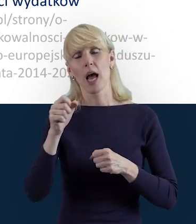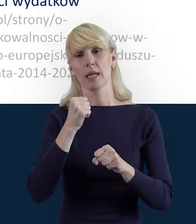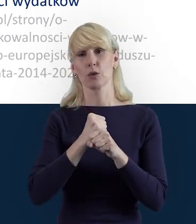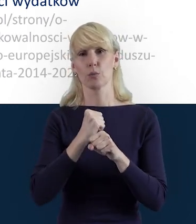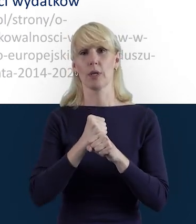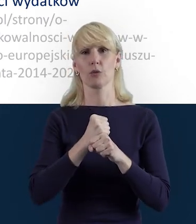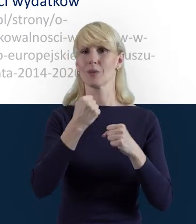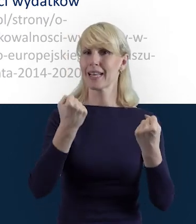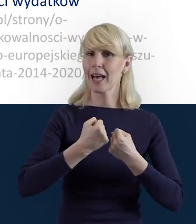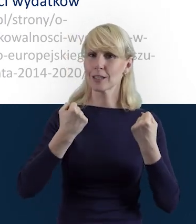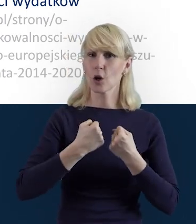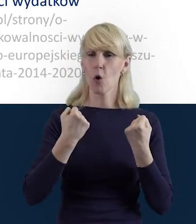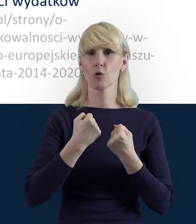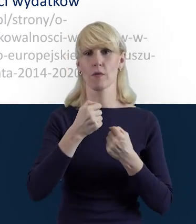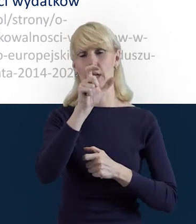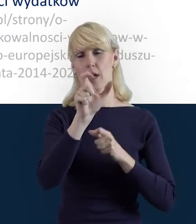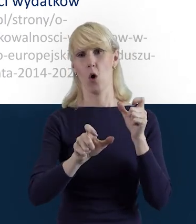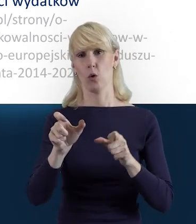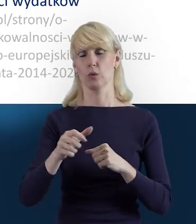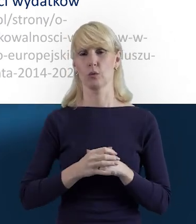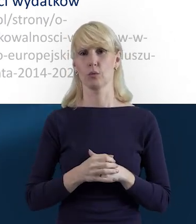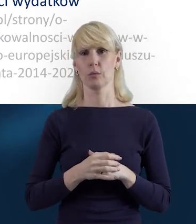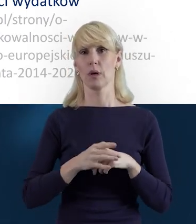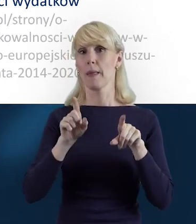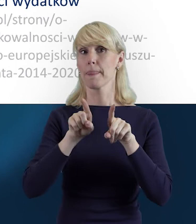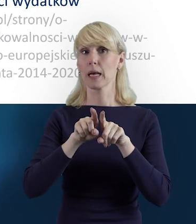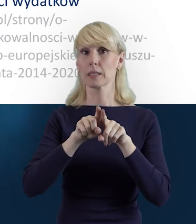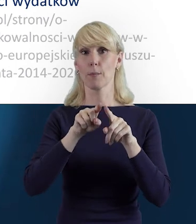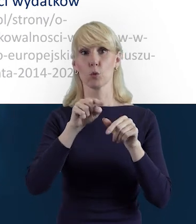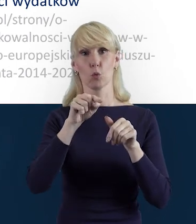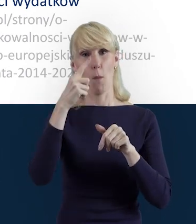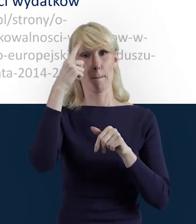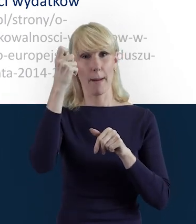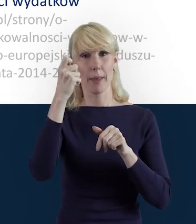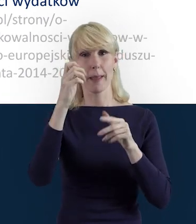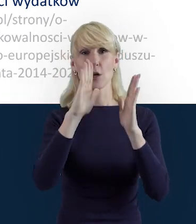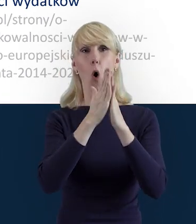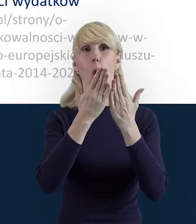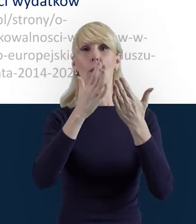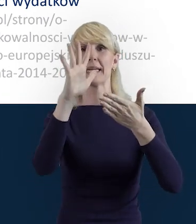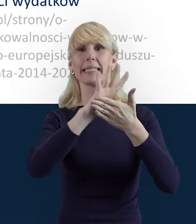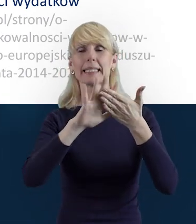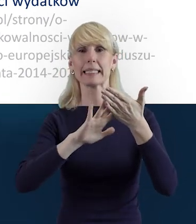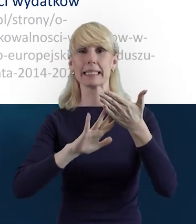o przygotowanych dla Państwa instrukcjach, które powstały właśnie z myślą o tym,